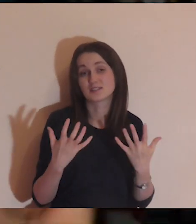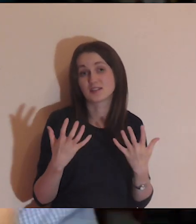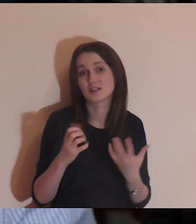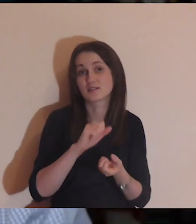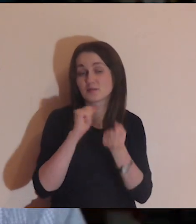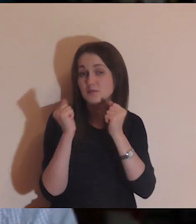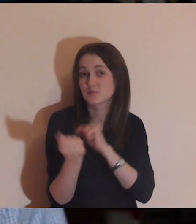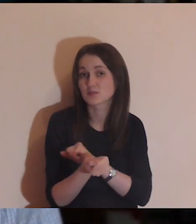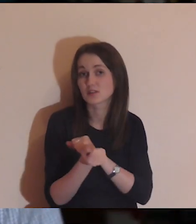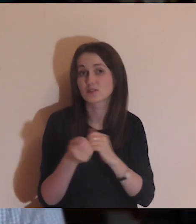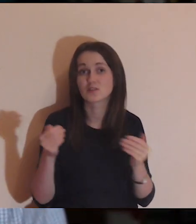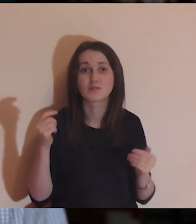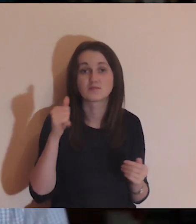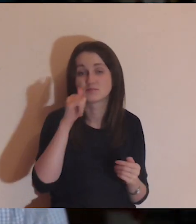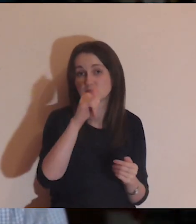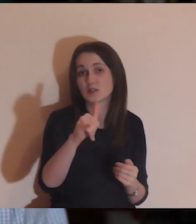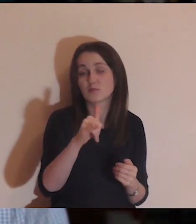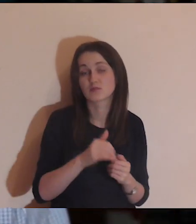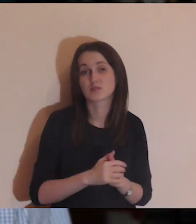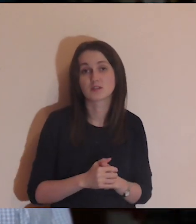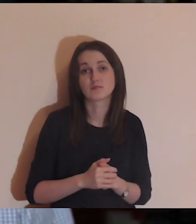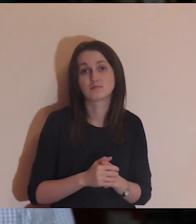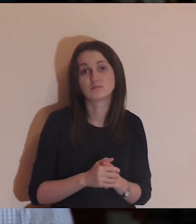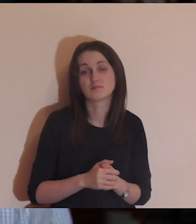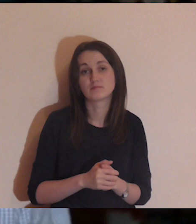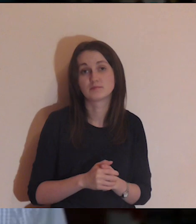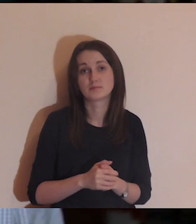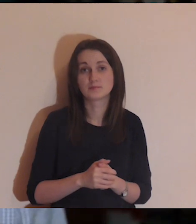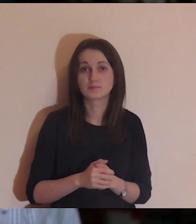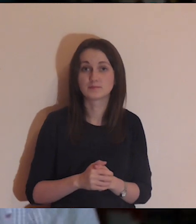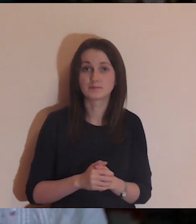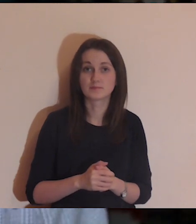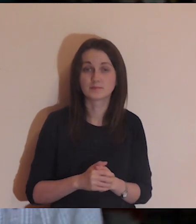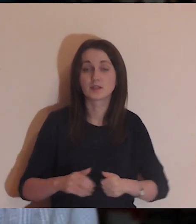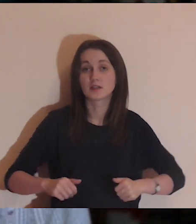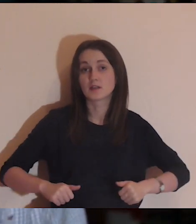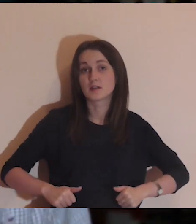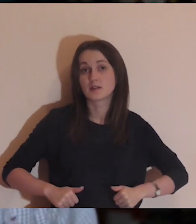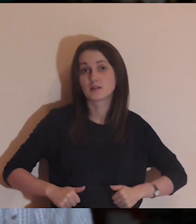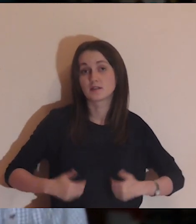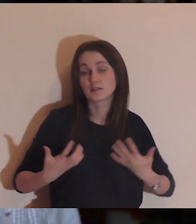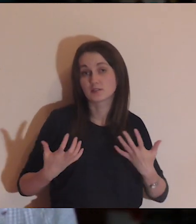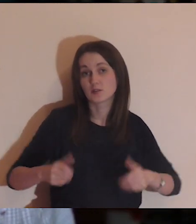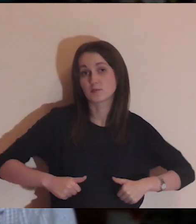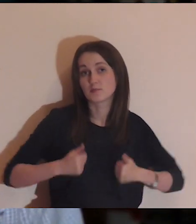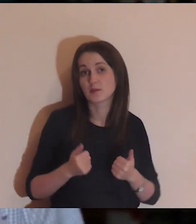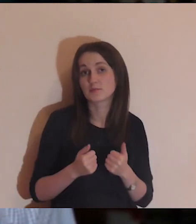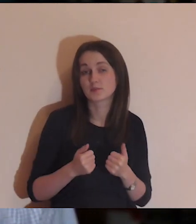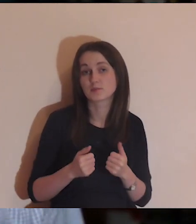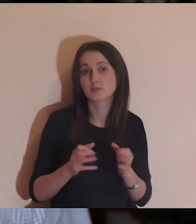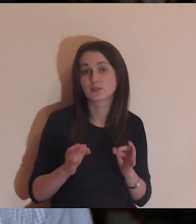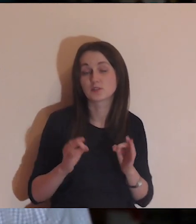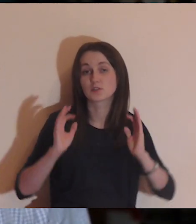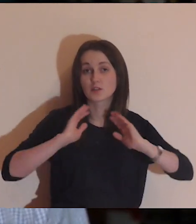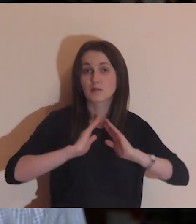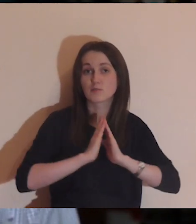z jednej strony na drugą, to nie może, i w drugą stronę też nie. Chciałbym, aby dzisiejsza nasza medytacja trochę nas wybiła